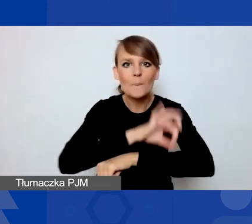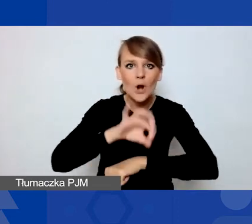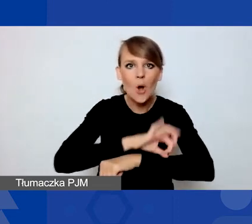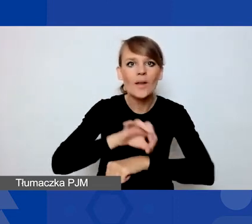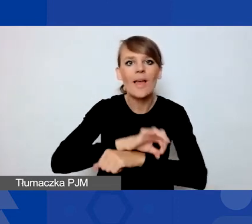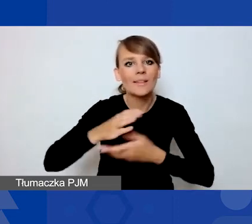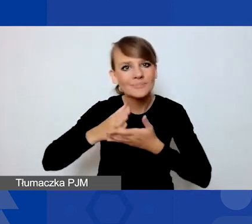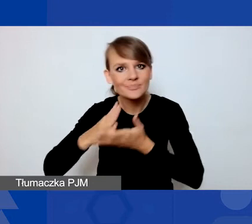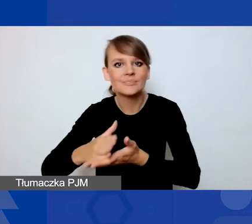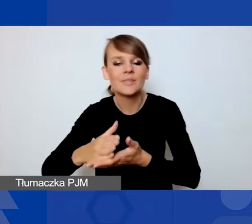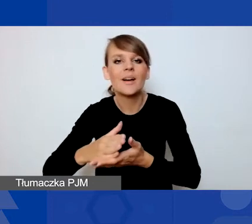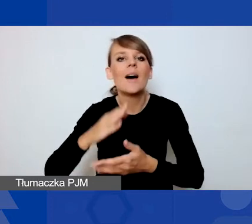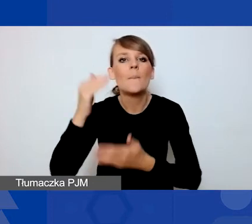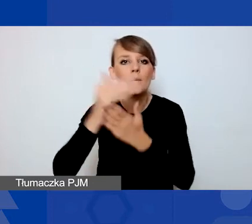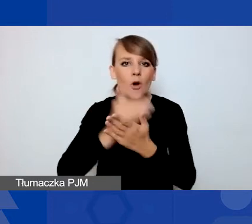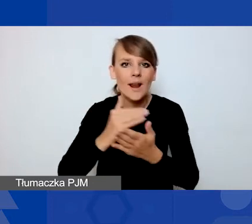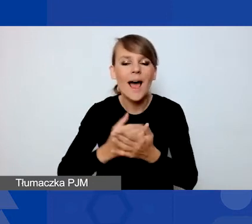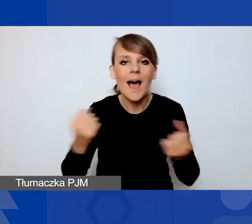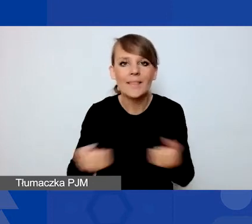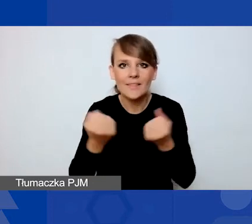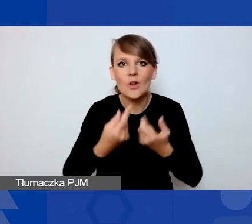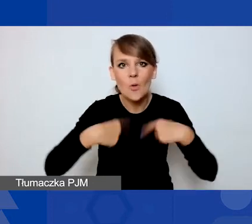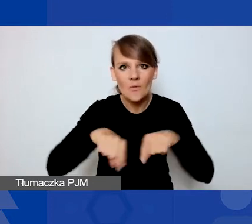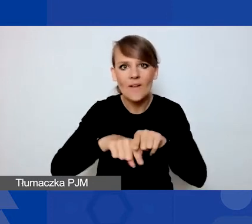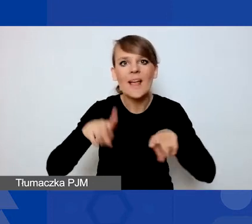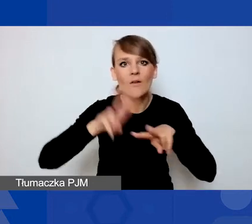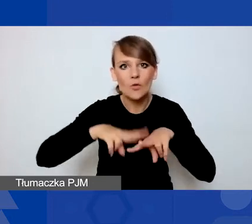w ramach programu Aktywni Obywatele Fundusz Regionalny.